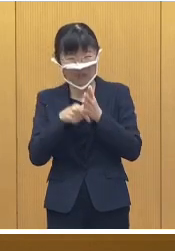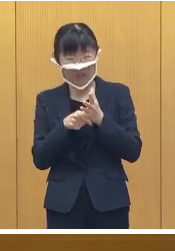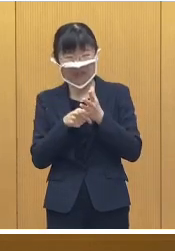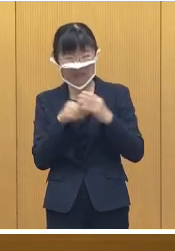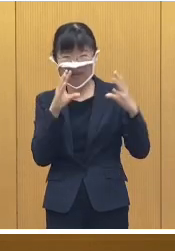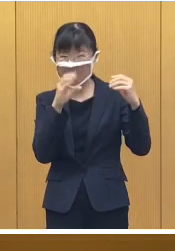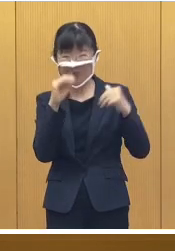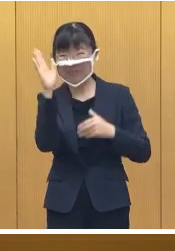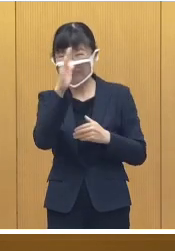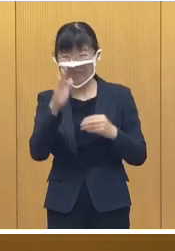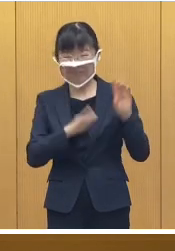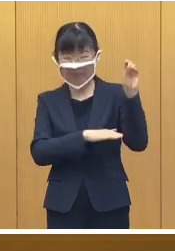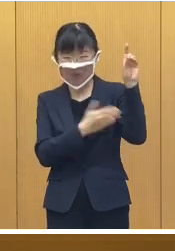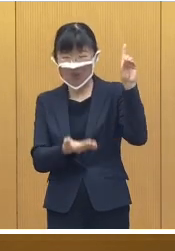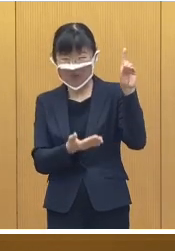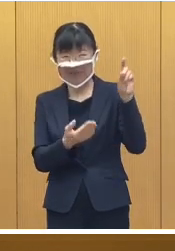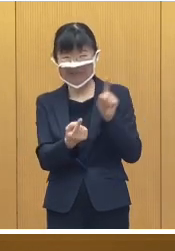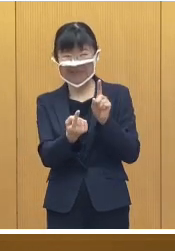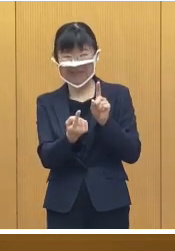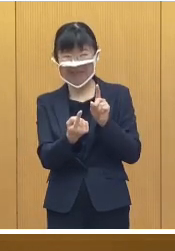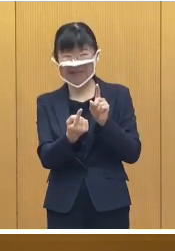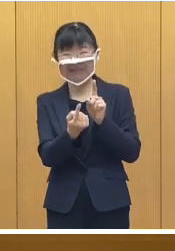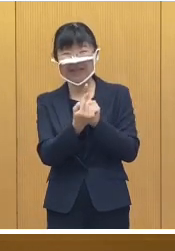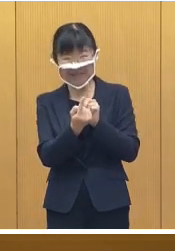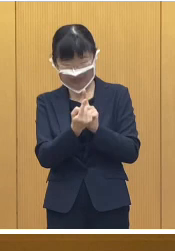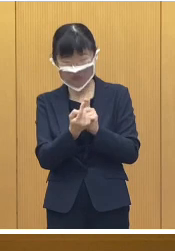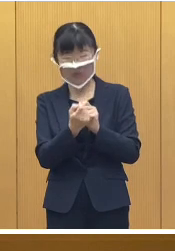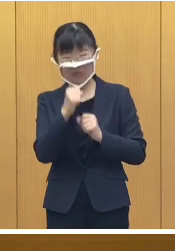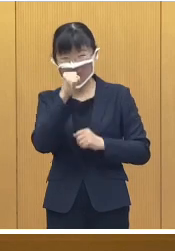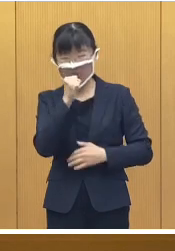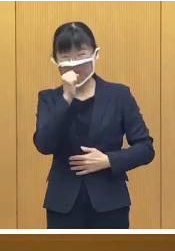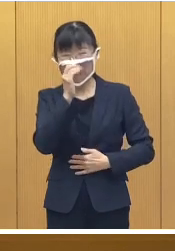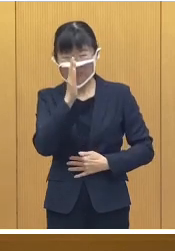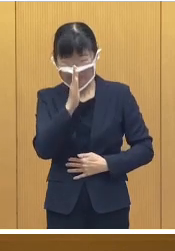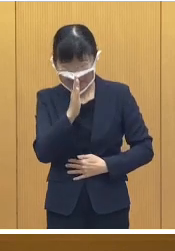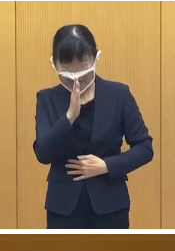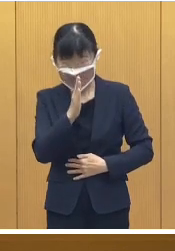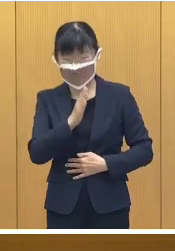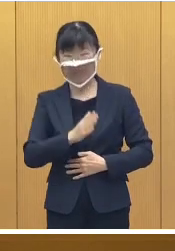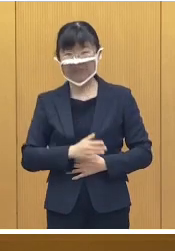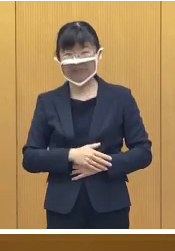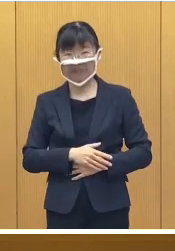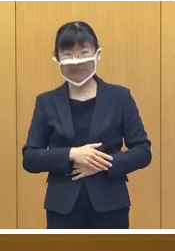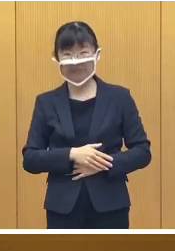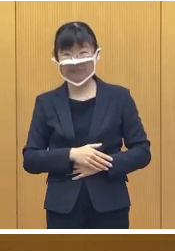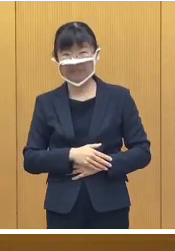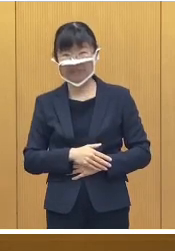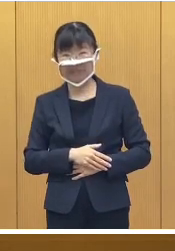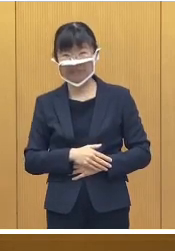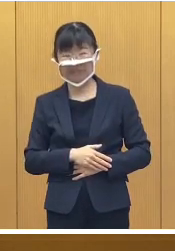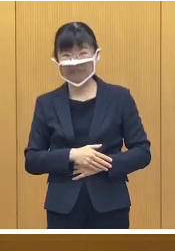基本的な感染対策のご協力をお願い 申し上げます